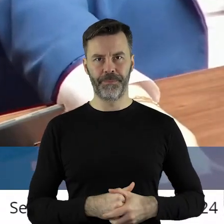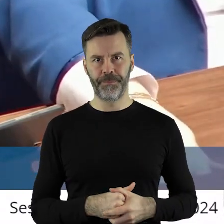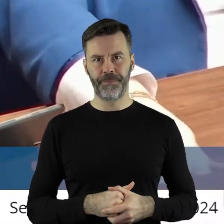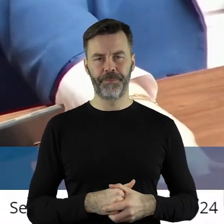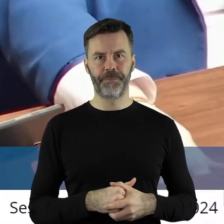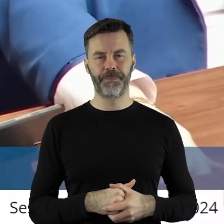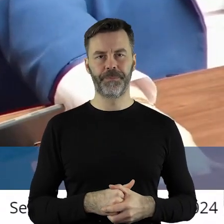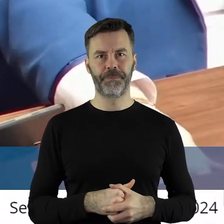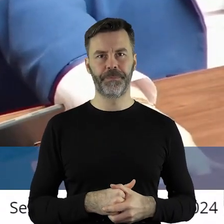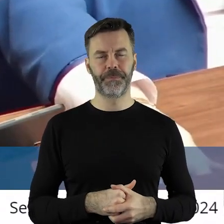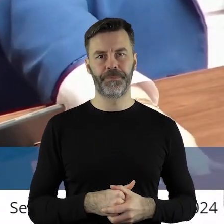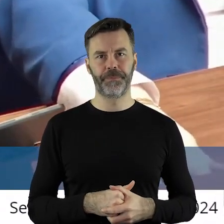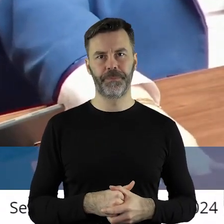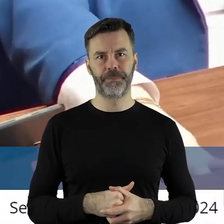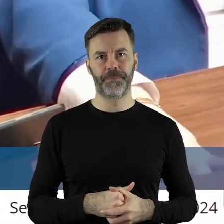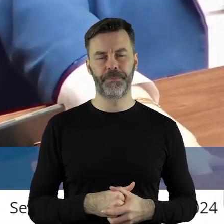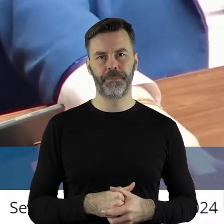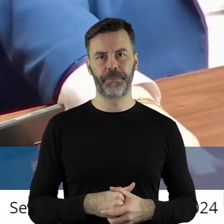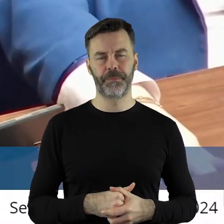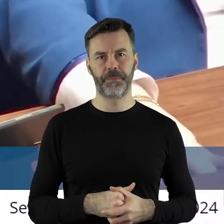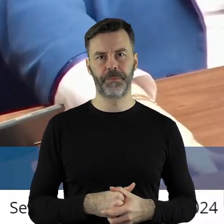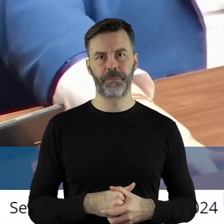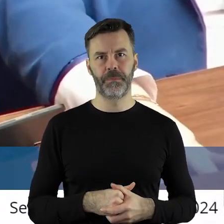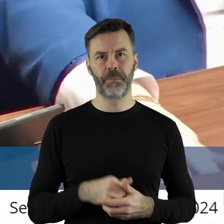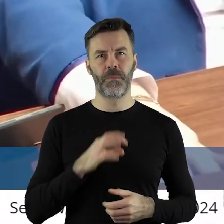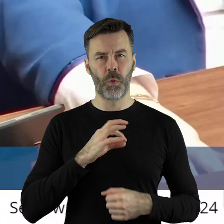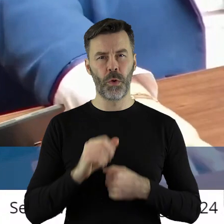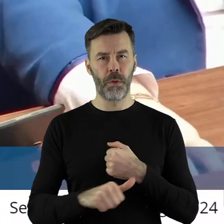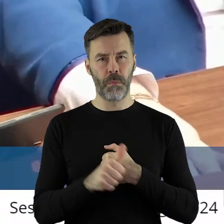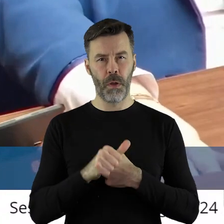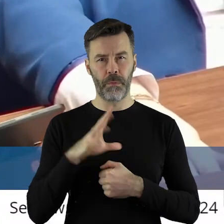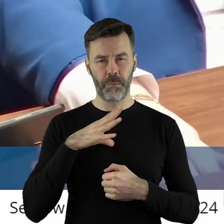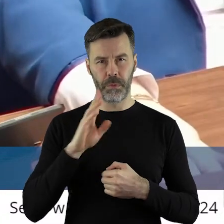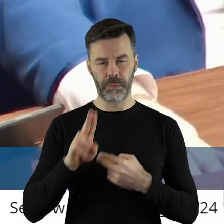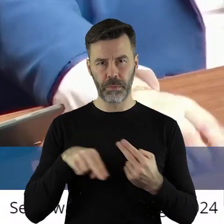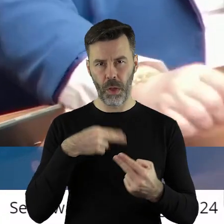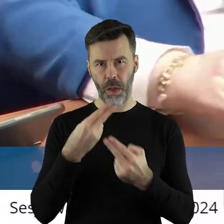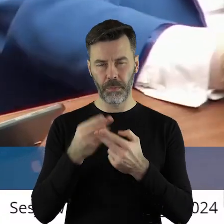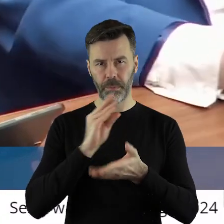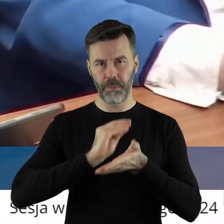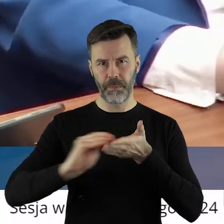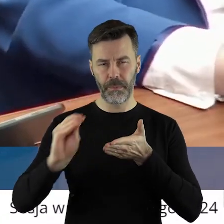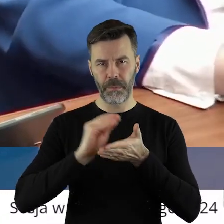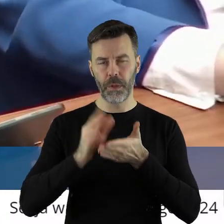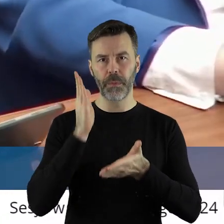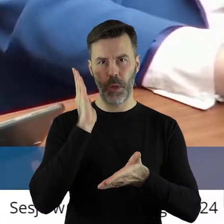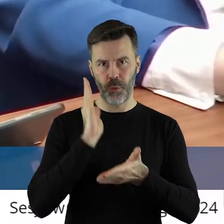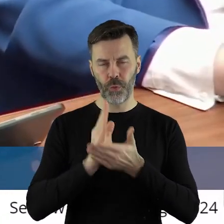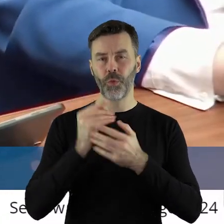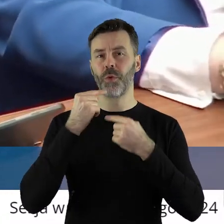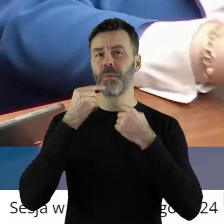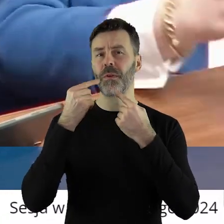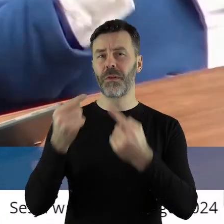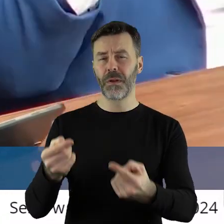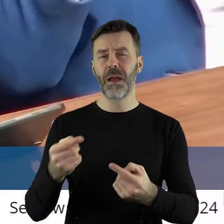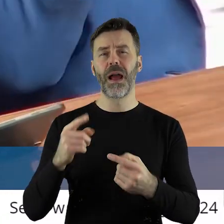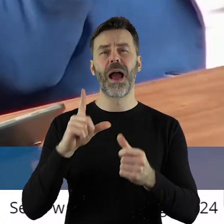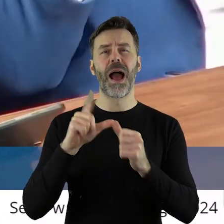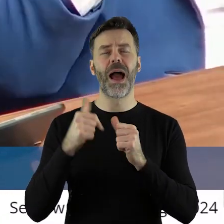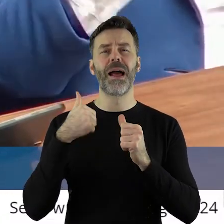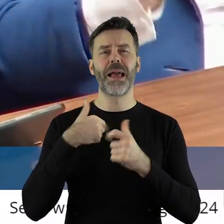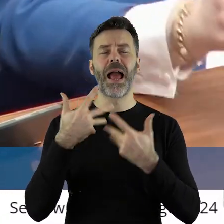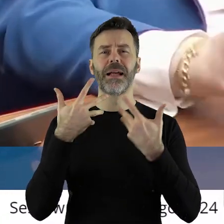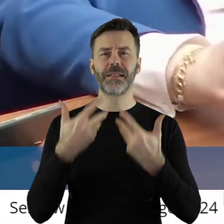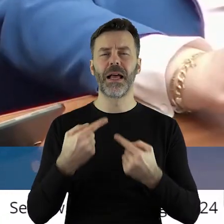Uzasadnienie moje państwo pisemne otrzymali, ale chciałbym może w kilku zdaniach